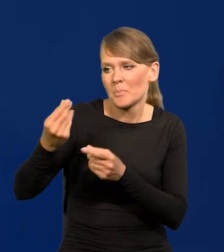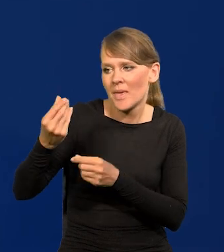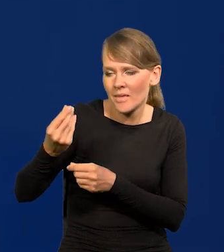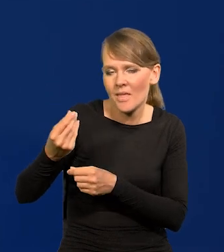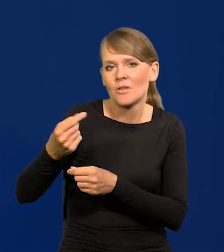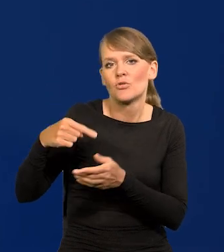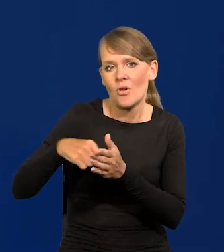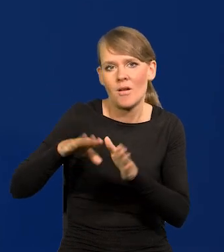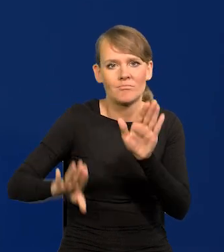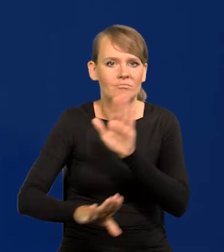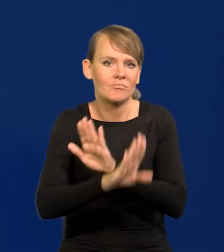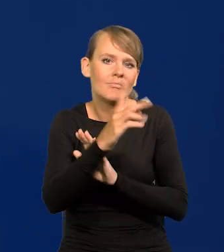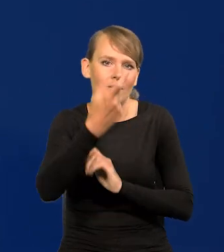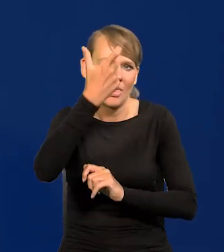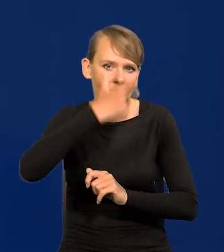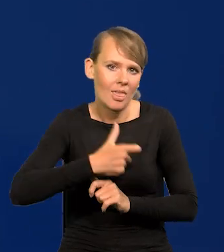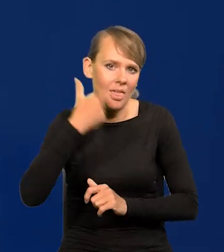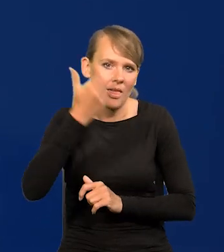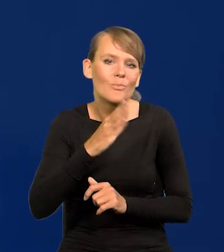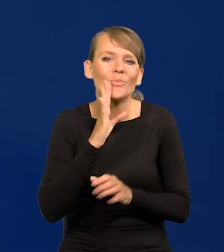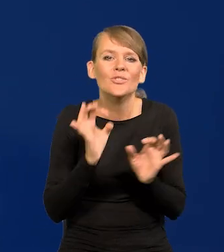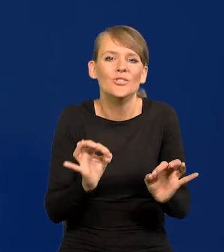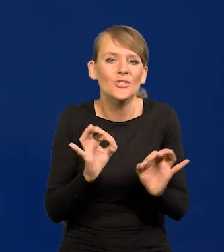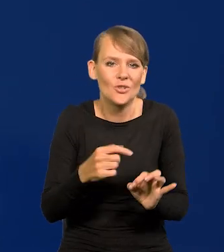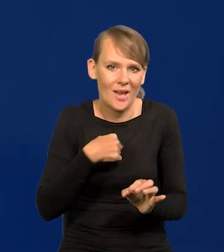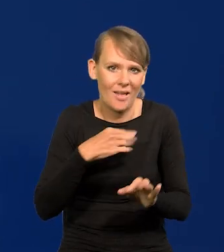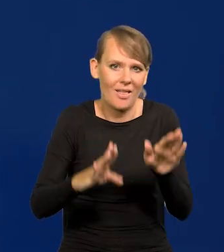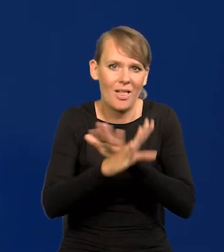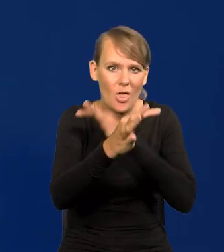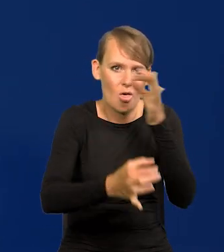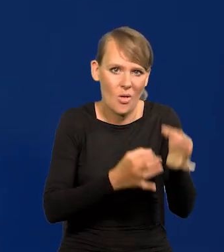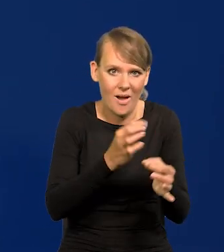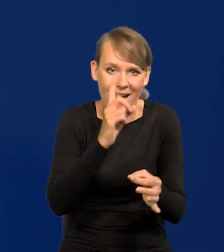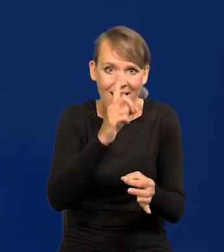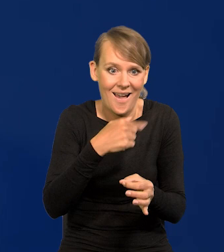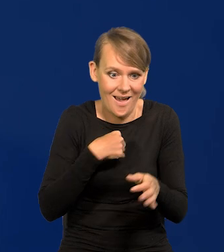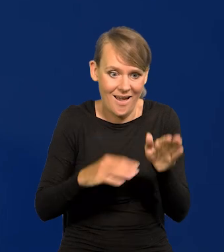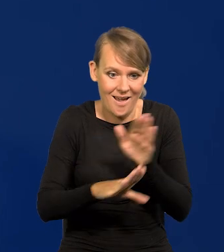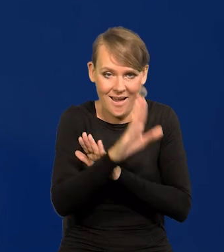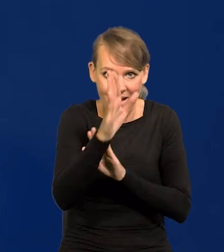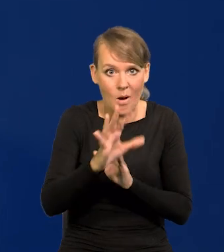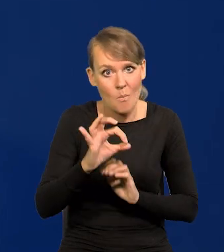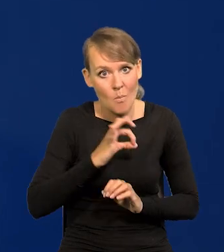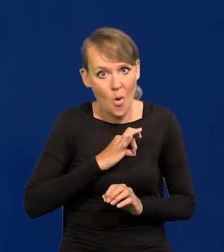tak jak dzisiaj przedstawią to Państwu. Przypominam to nie jest moje osobiste zdanie, co ja dzisiaj mówię.